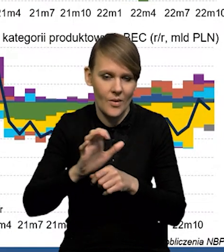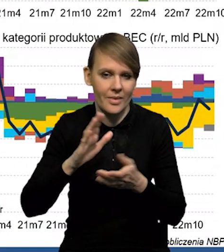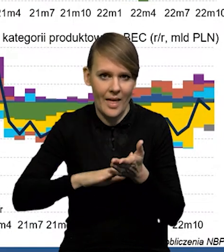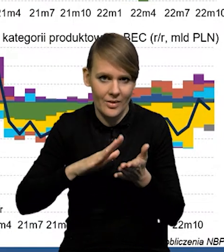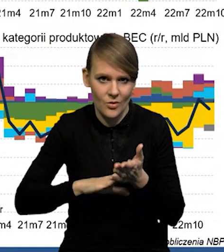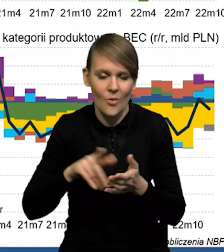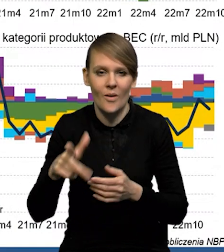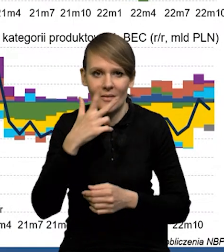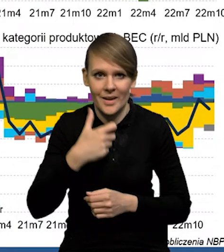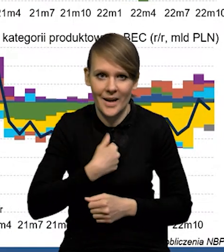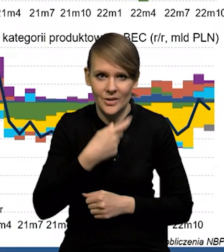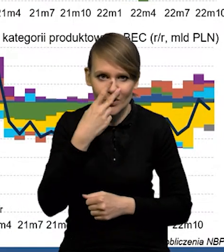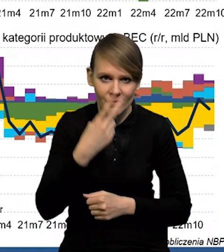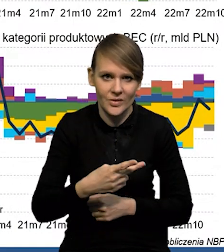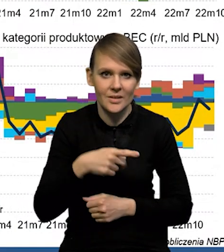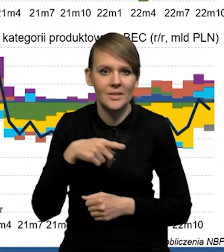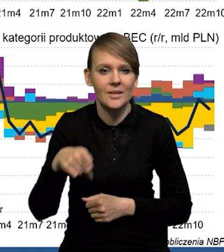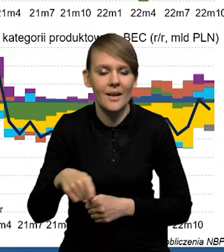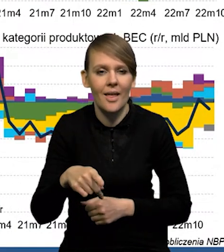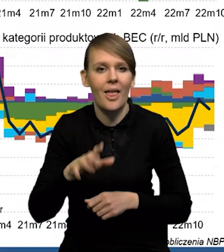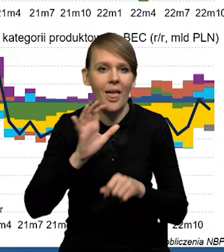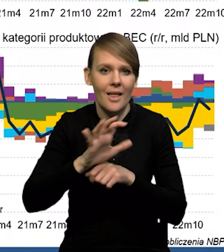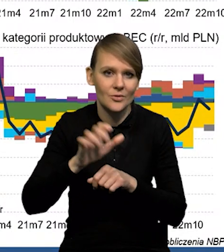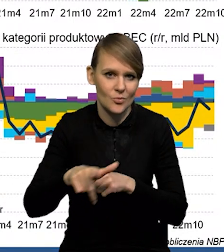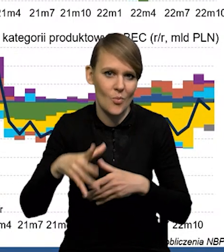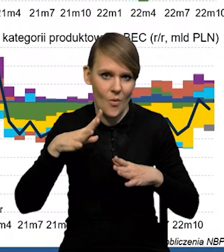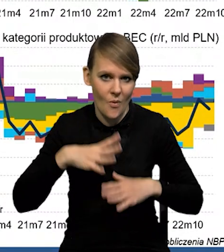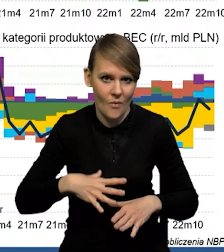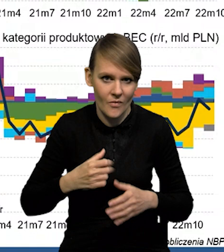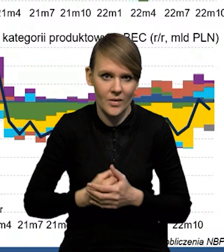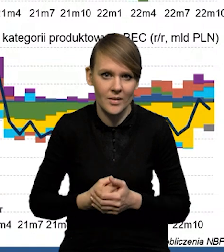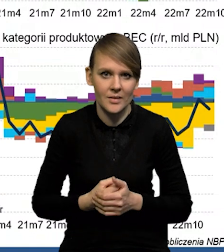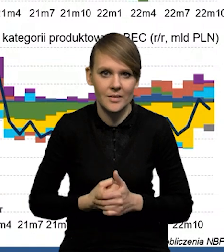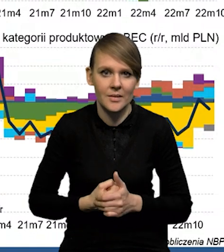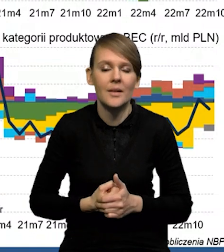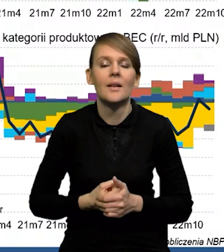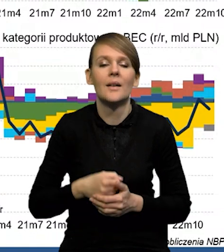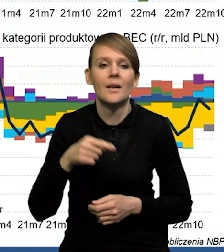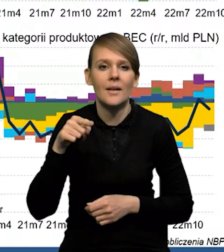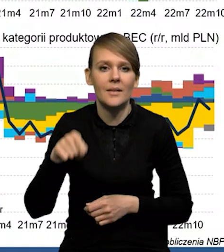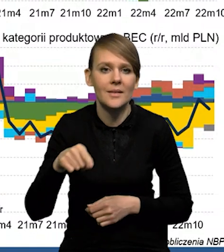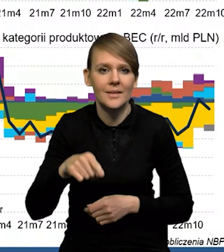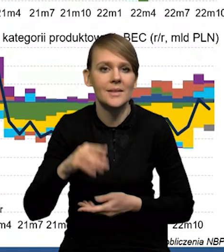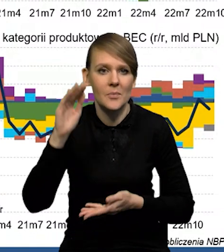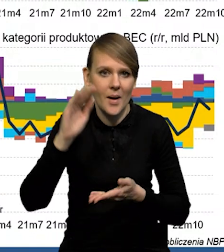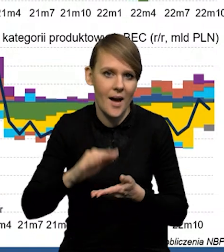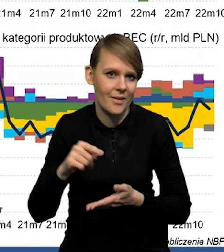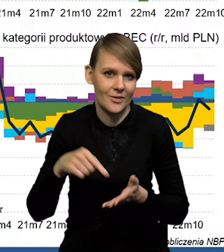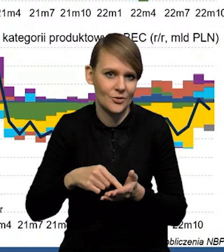Widać wyraźnie, że mamy spowolnienie, jeśli chodzi o eksport. W przypadku tych dynamik w ujęciu nominalnym te spadki są bardzo silne,